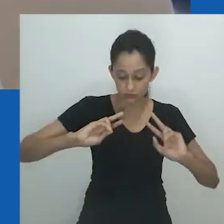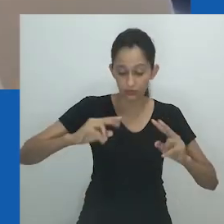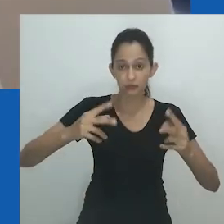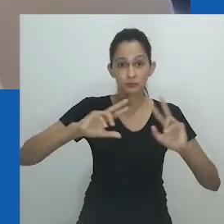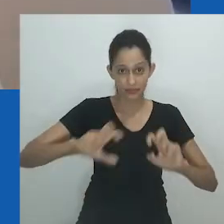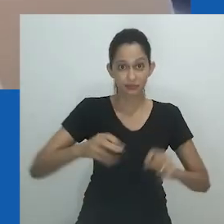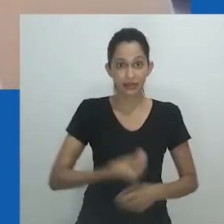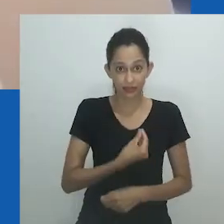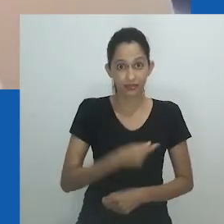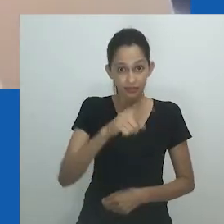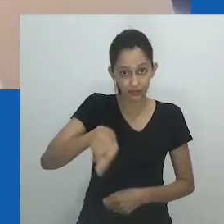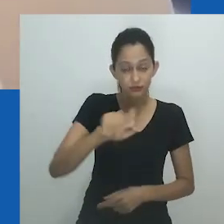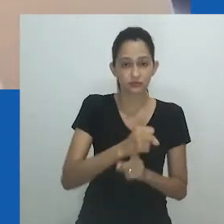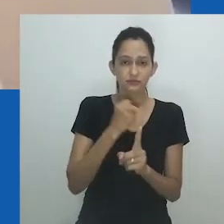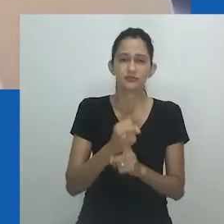Talvez isso não seja desejável.